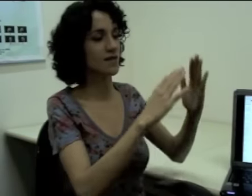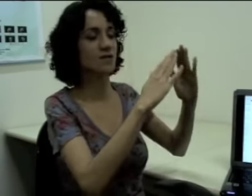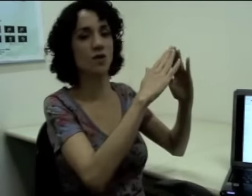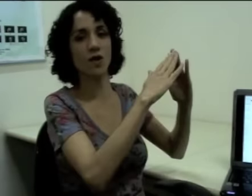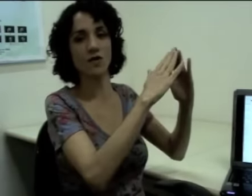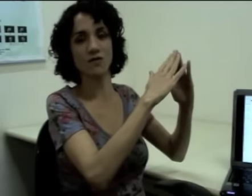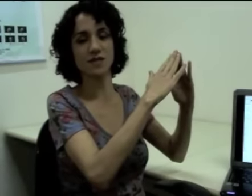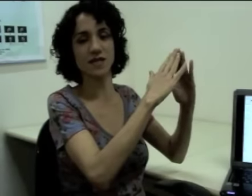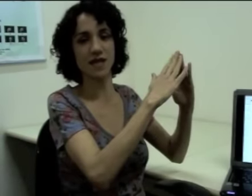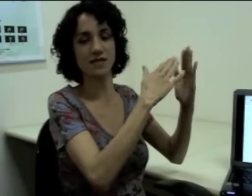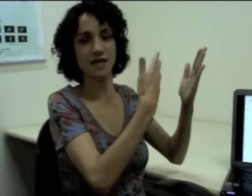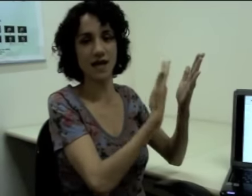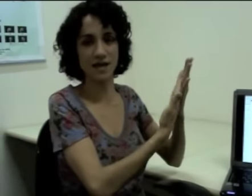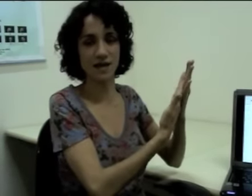Então essa escola que eu fiz aqui à esquerda. (sinalização)